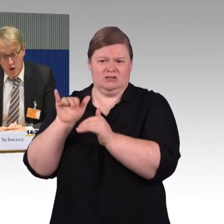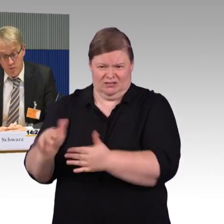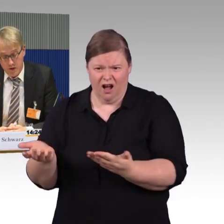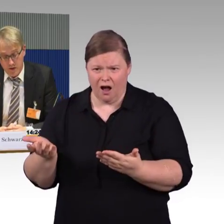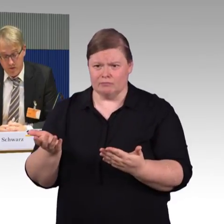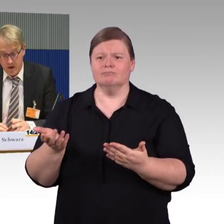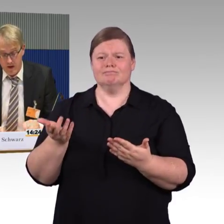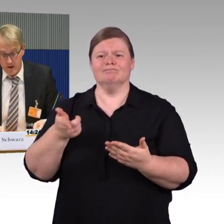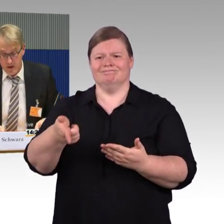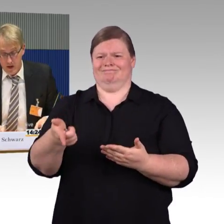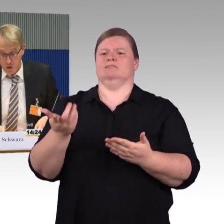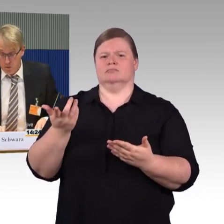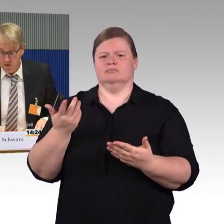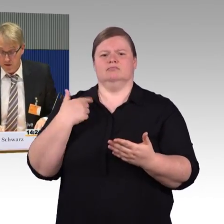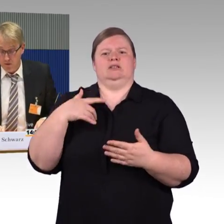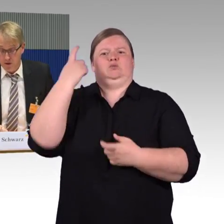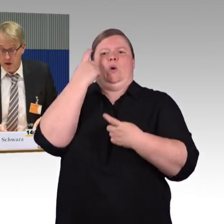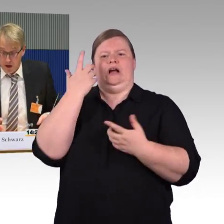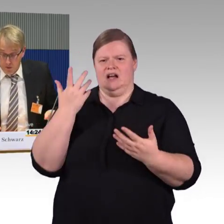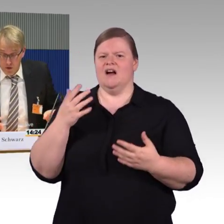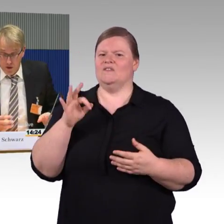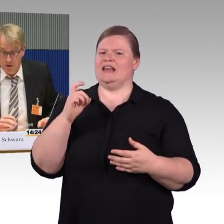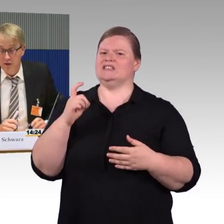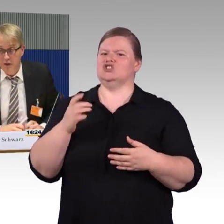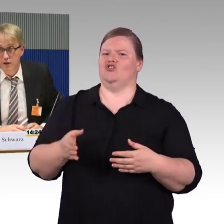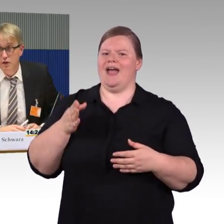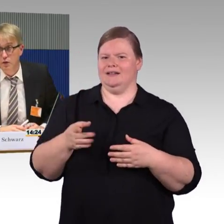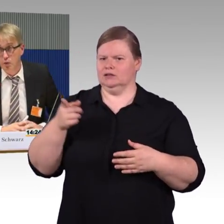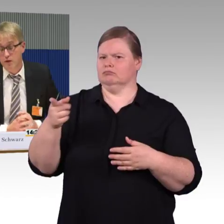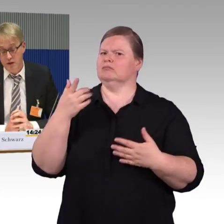auch Barrierefreiheit umgesetzt wird, eventuell ist notwendig,